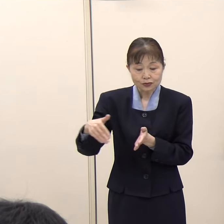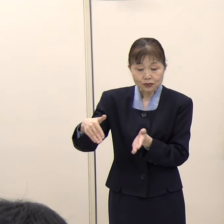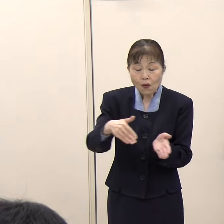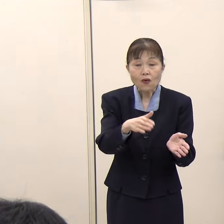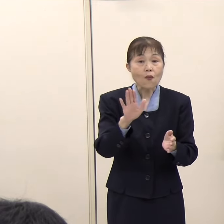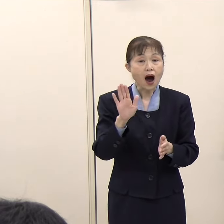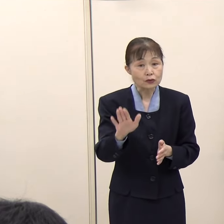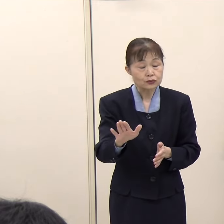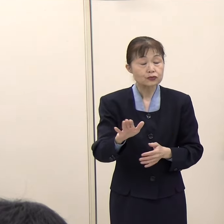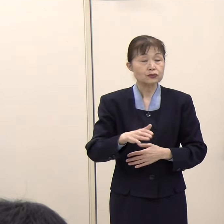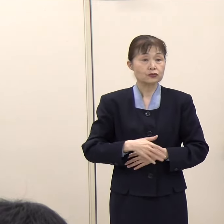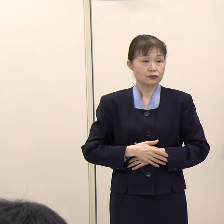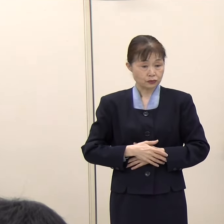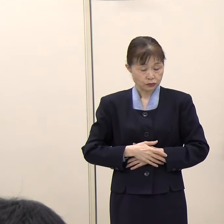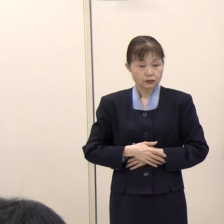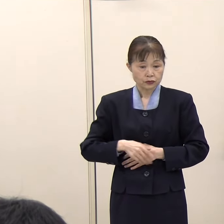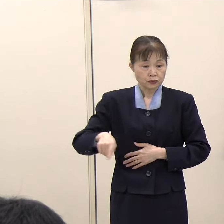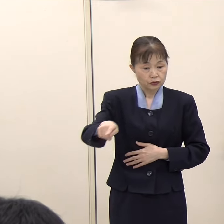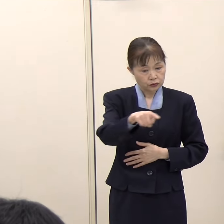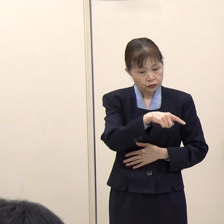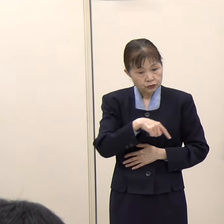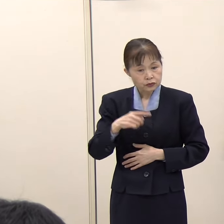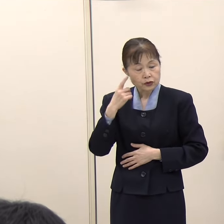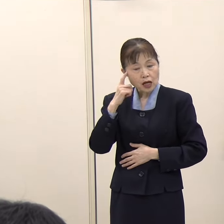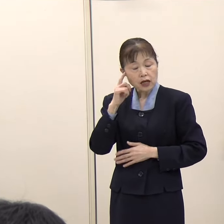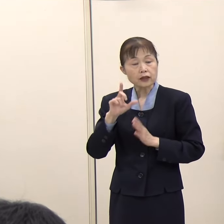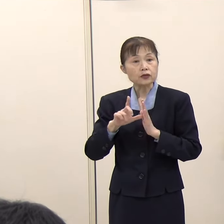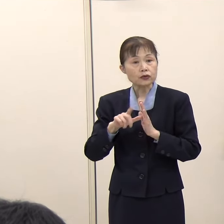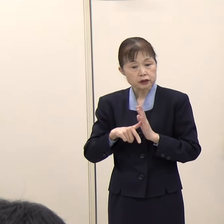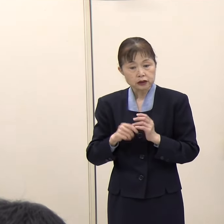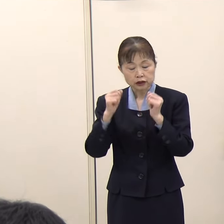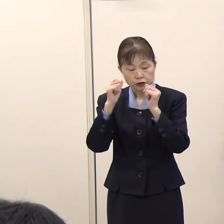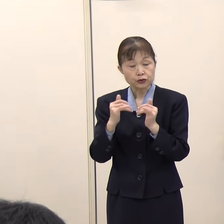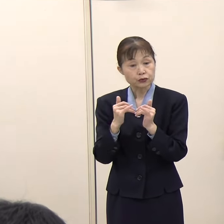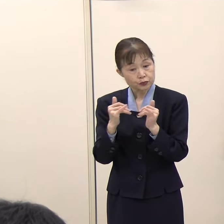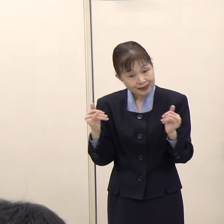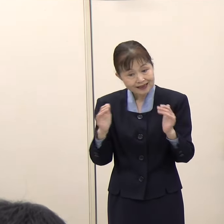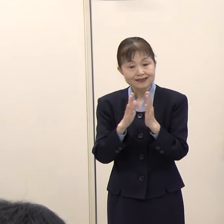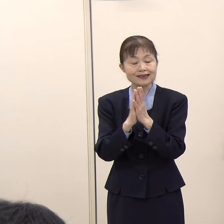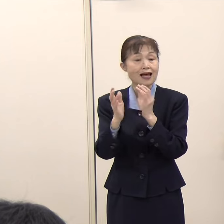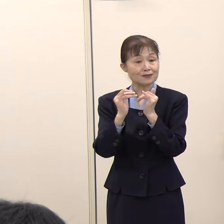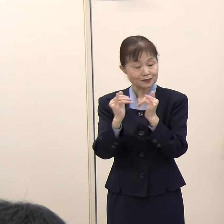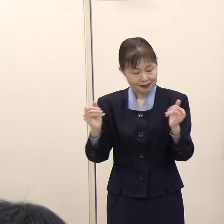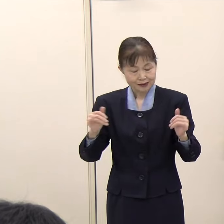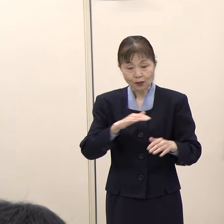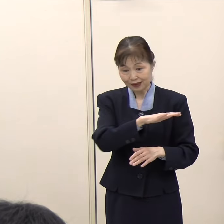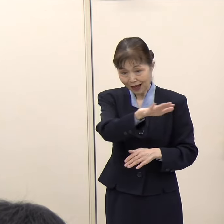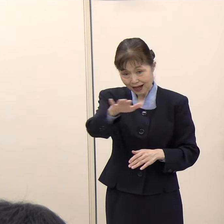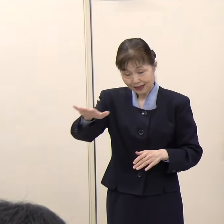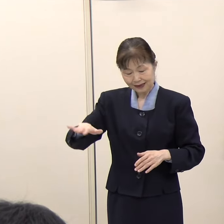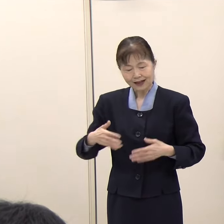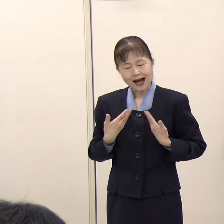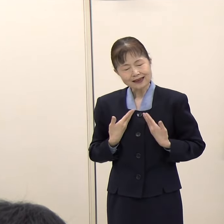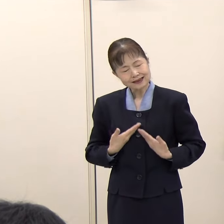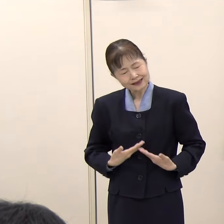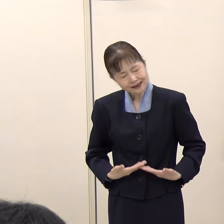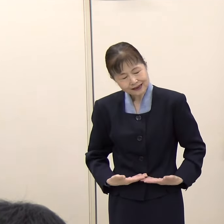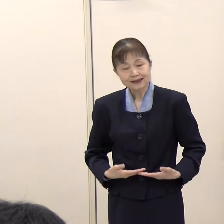こういったことを考えると、やはり住民の皆さま、県民の皆さまに安心して空港を利用していただける、